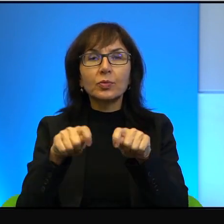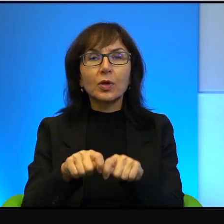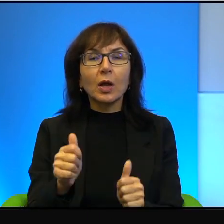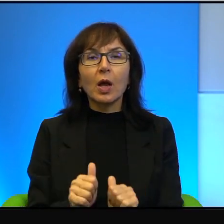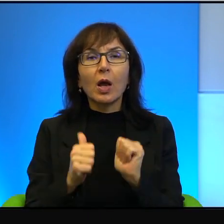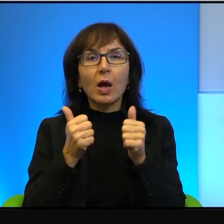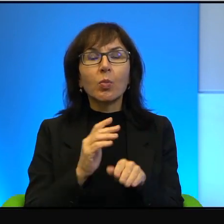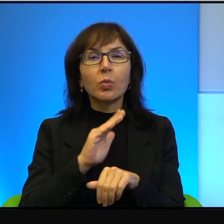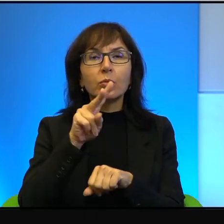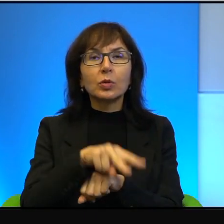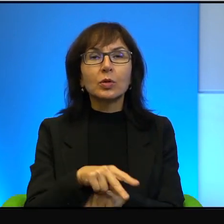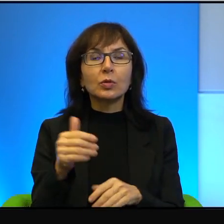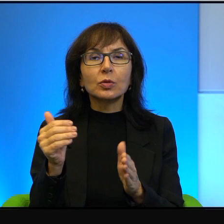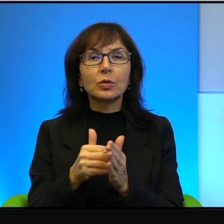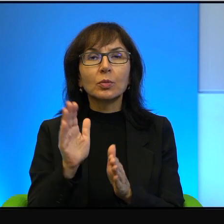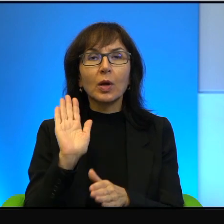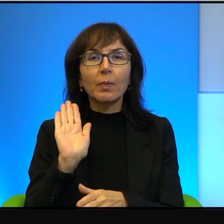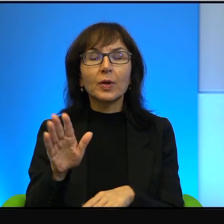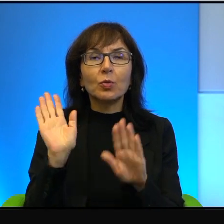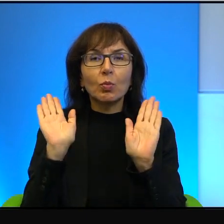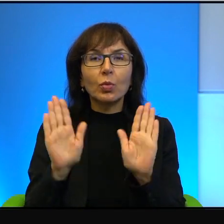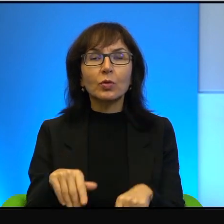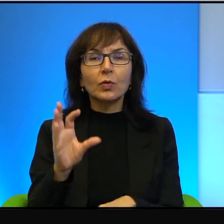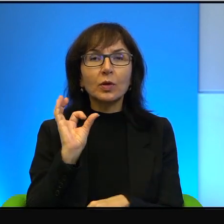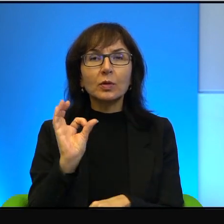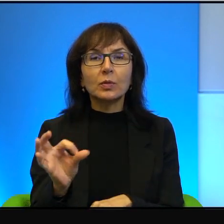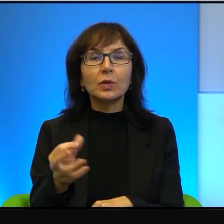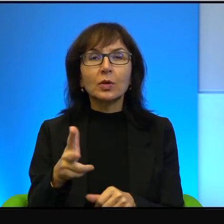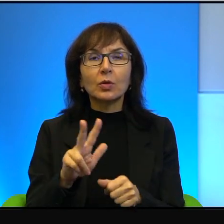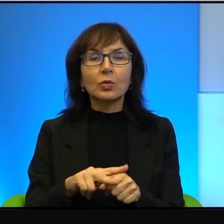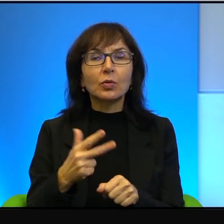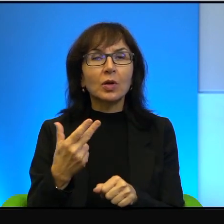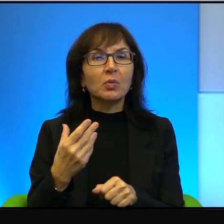trzeba mieć pozwolenie specjalne, które nie jest tak prosto uzyskać,